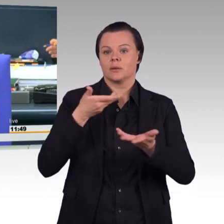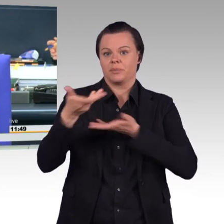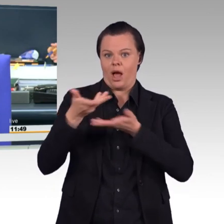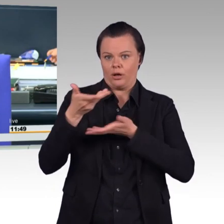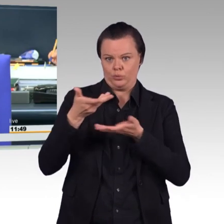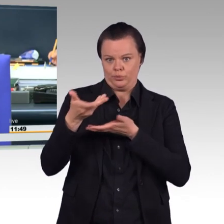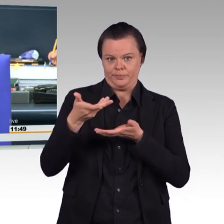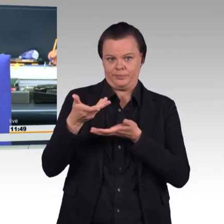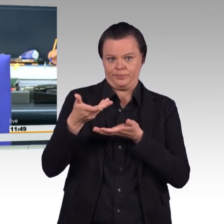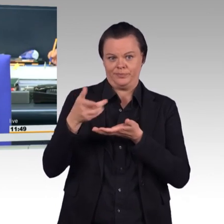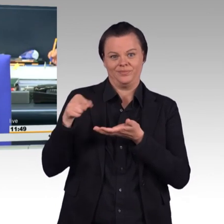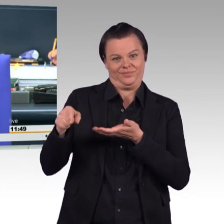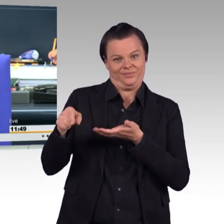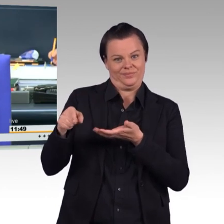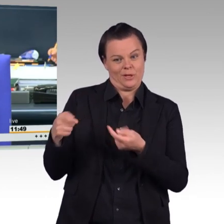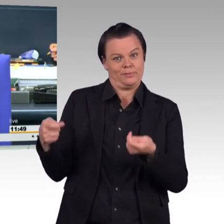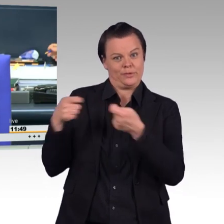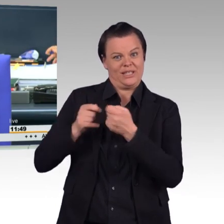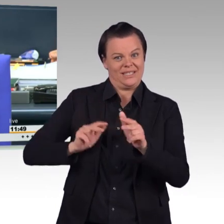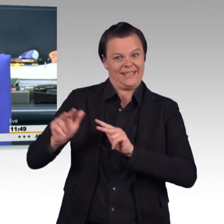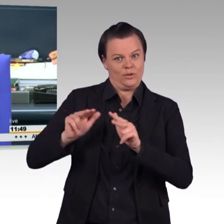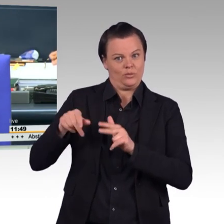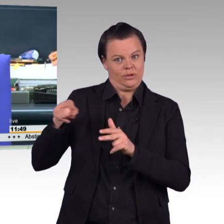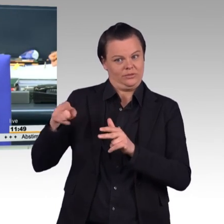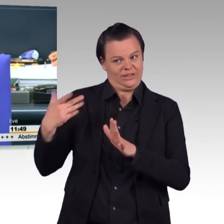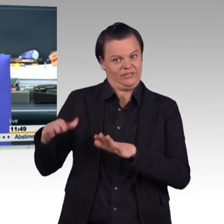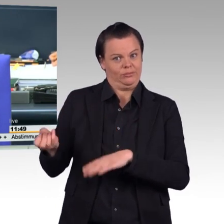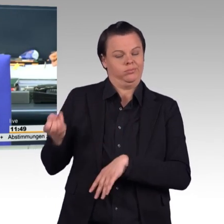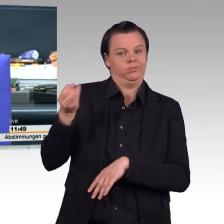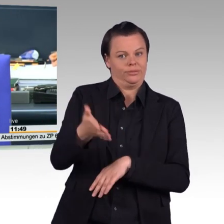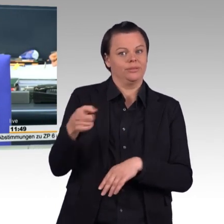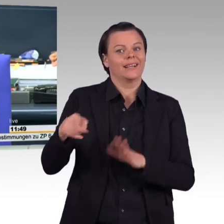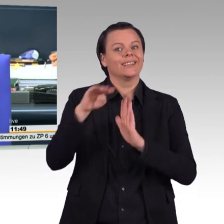Stärkung der personellen Einsatzbereitschaft der Bundeswehr.